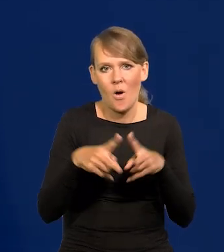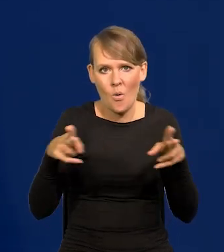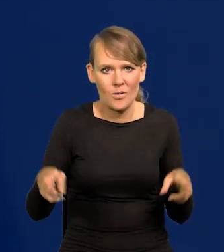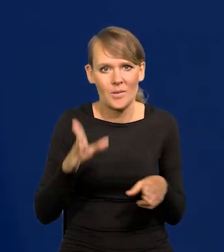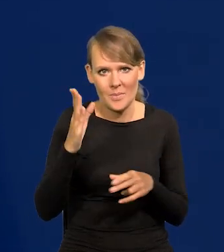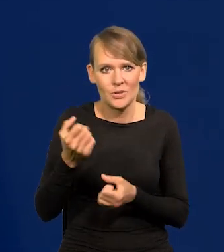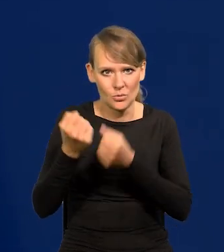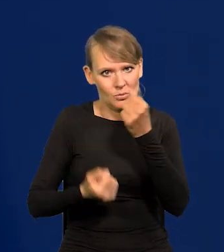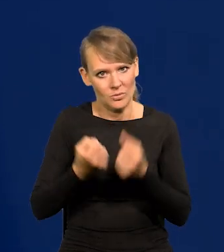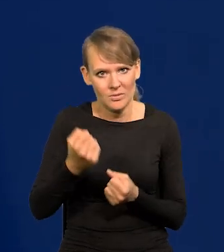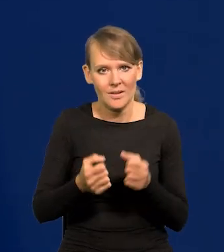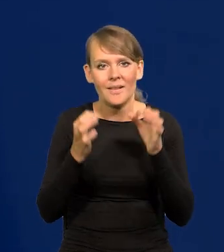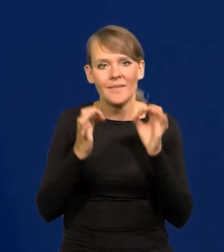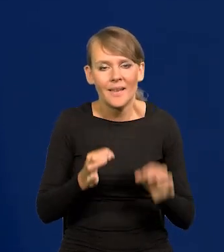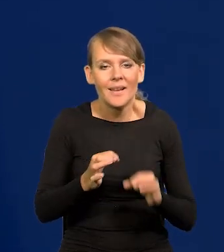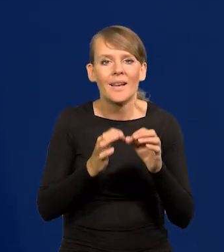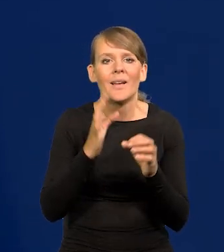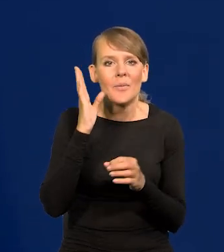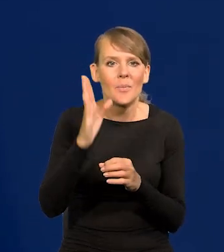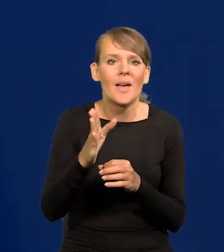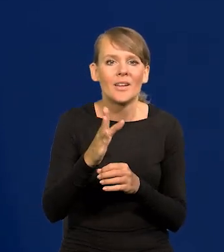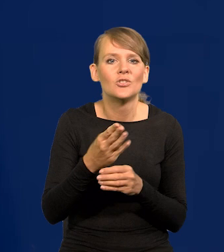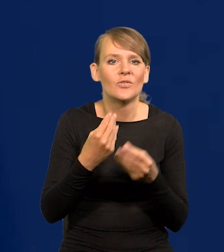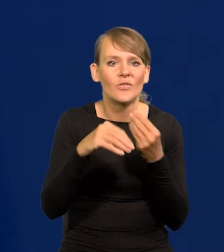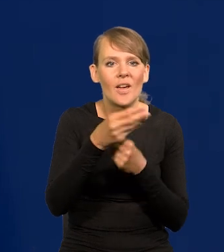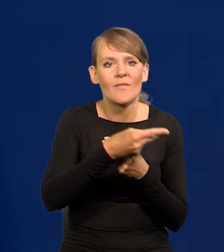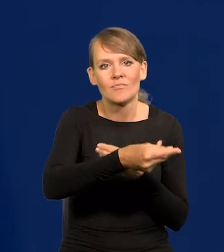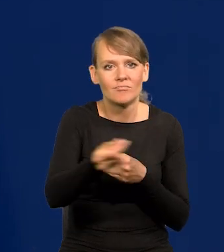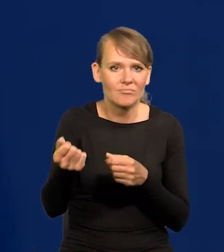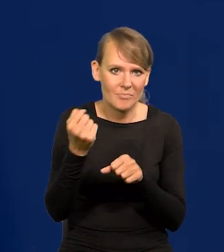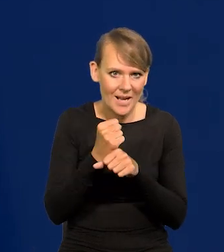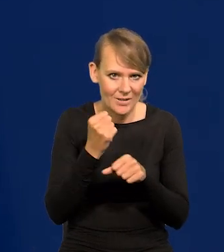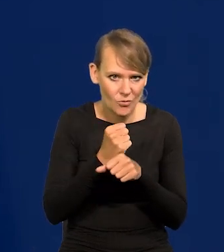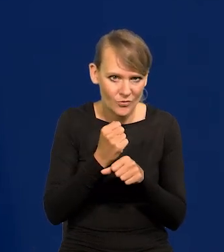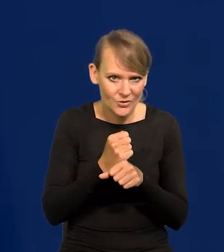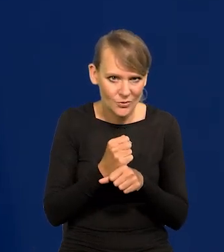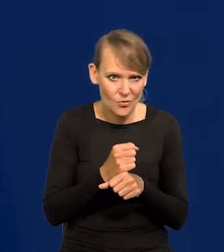Teraz zaczną rosnąć płace, element kosztowy zacznie rosnąć,